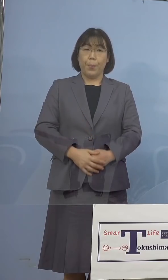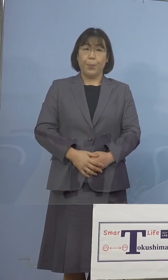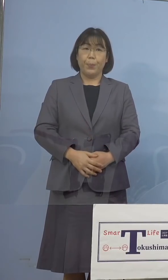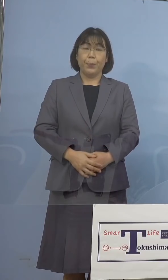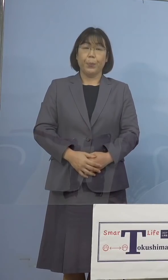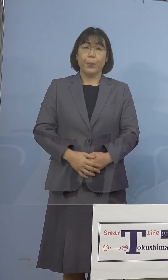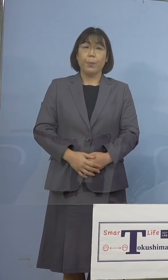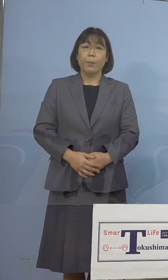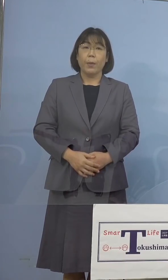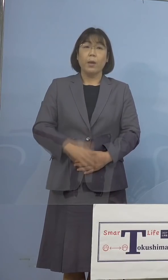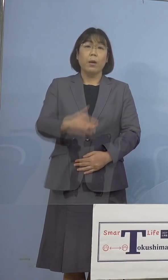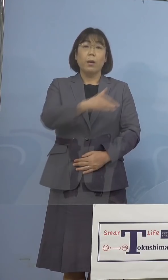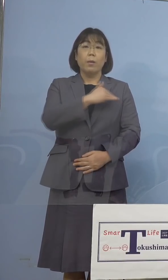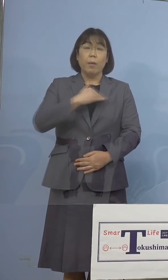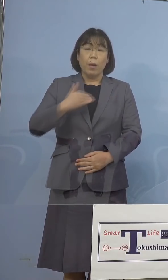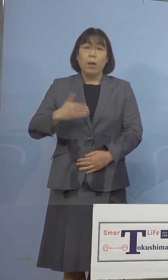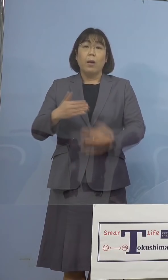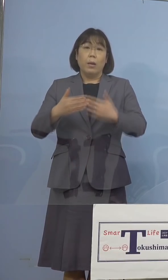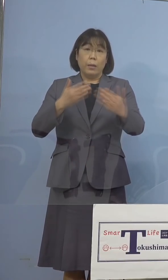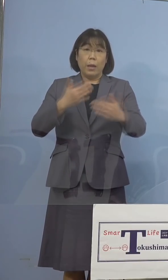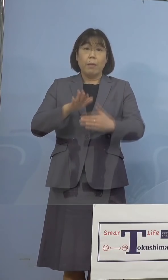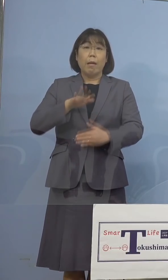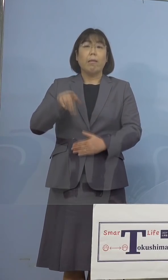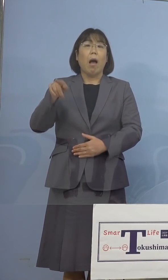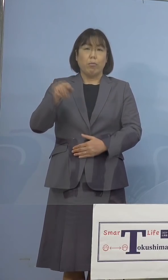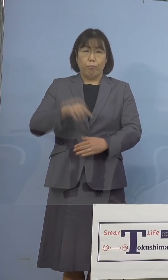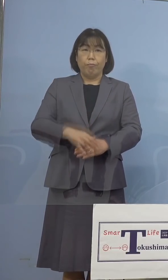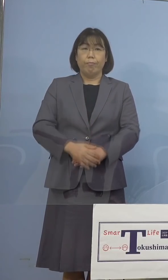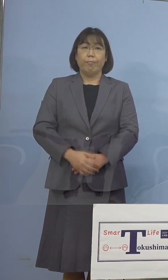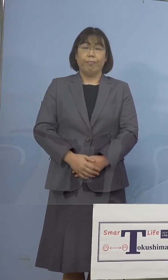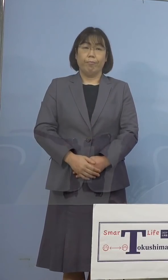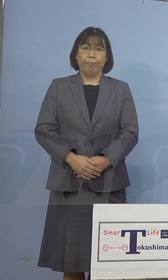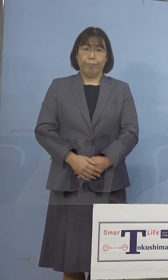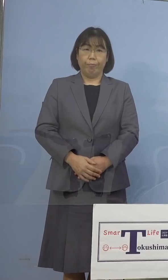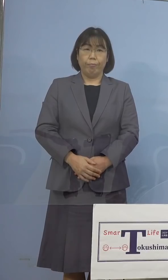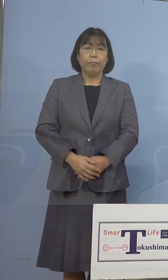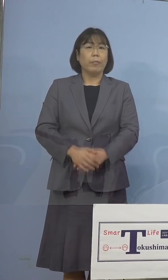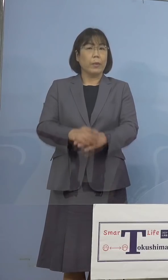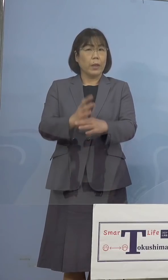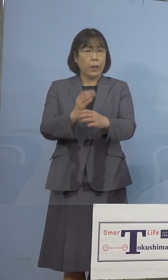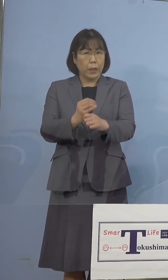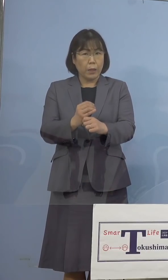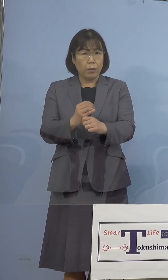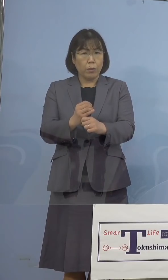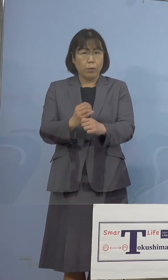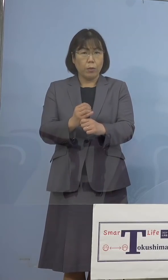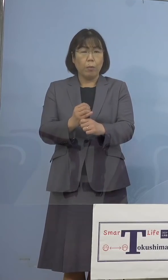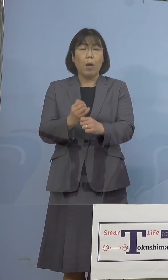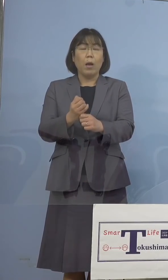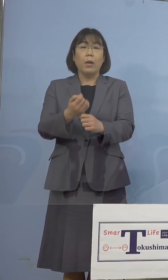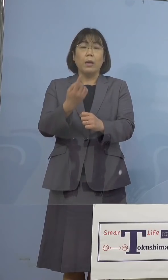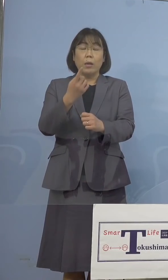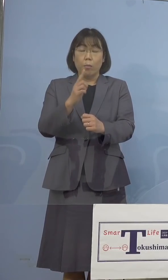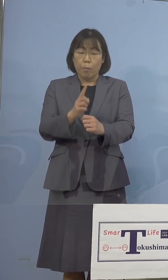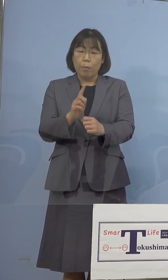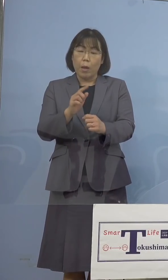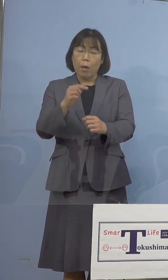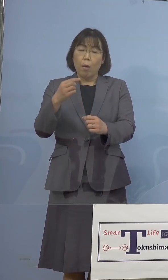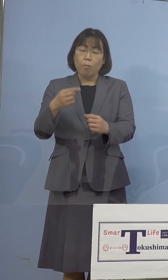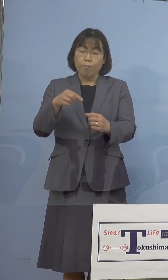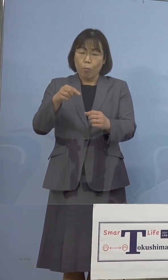我々も経験をしているところであり いつ何時、1つで53名ということですのでね